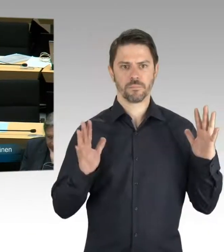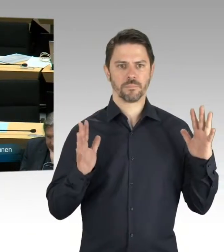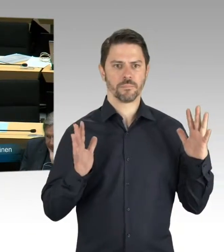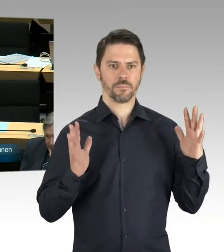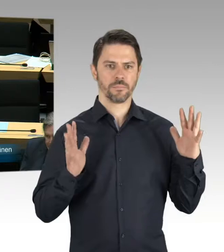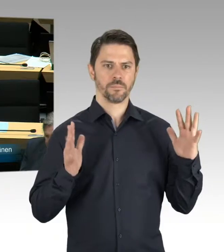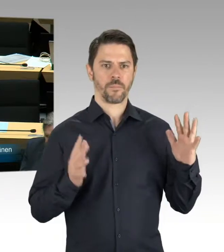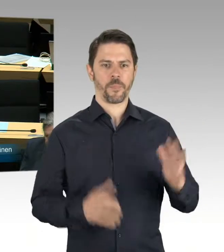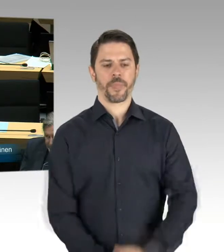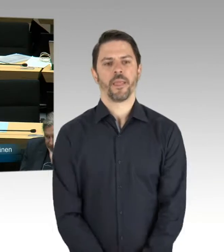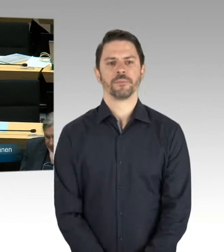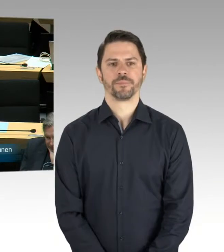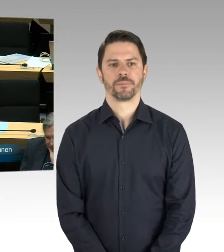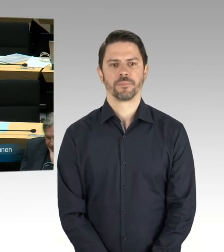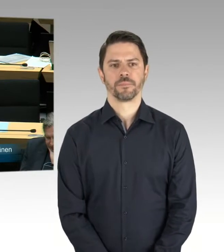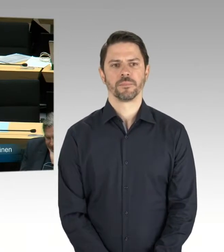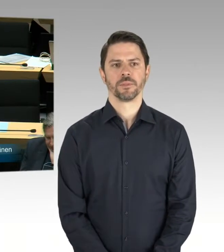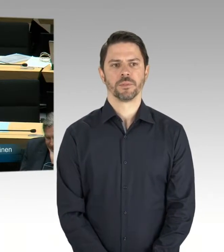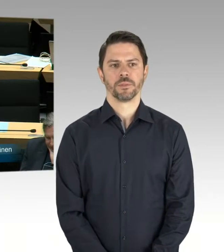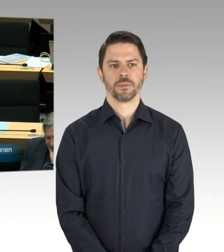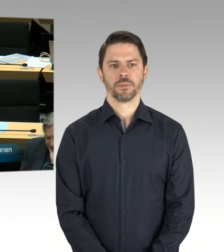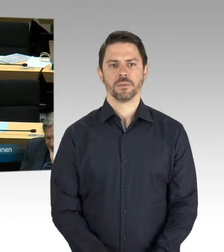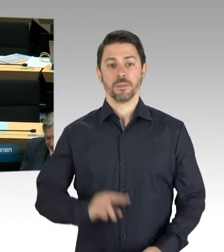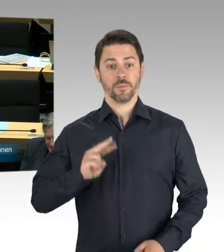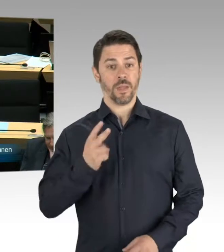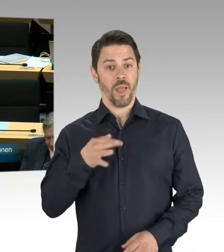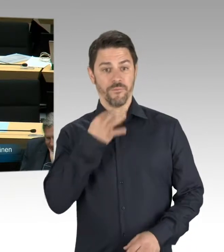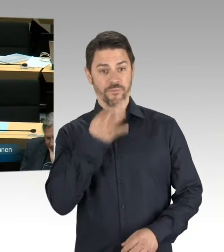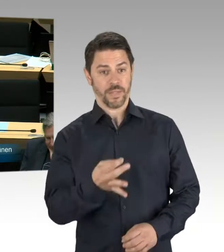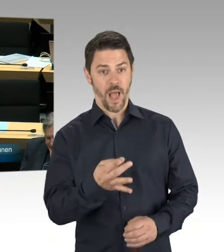Sie stellen bitte die Frage an den Senat, ja? (Rednerwechsel) Ja, ich stelle meine Frage. Ich wollte wissen, was der Senat,